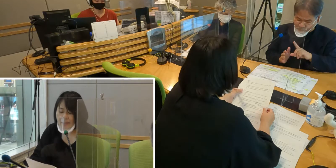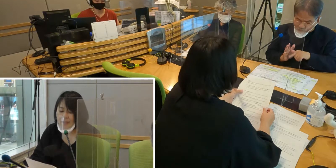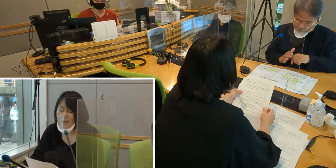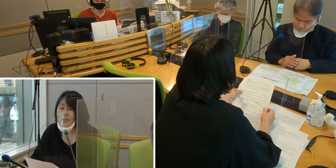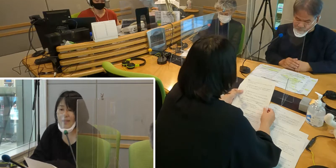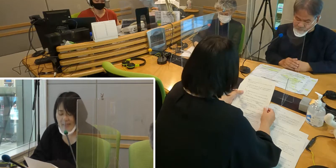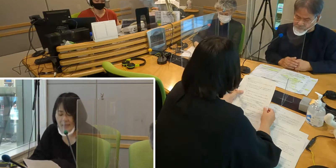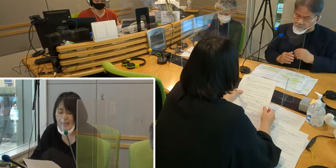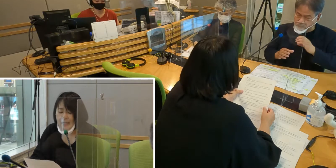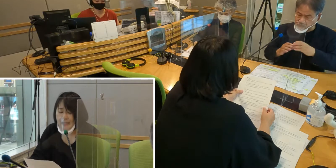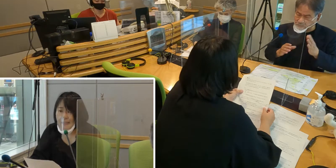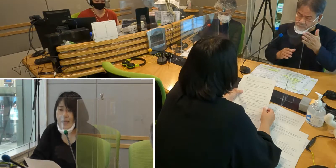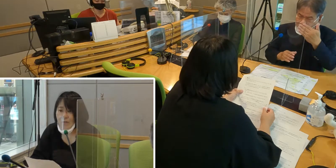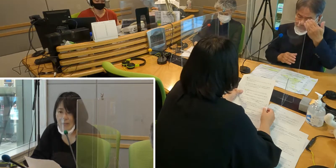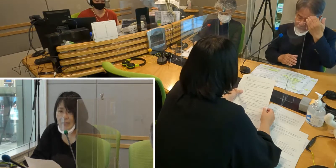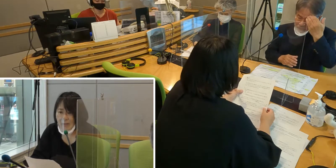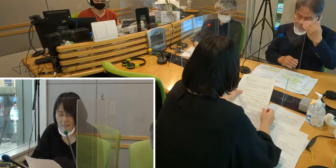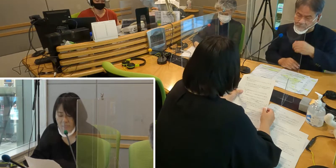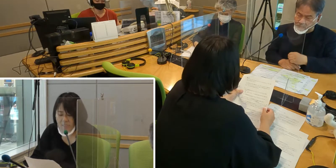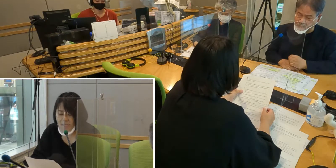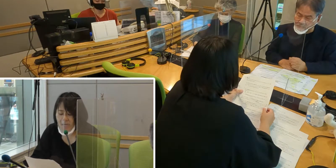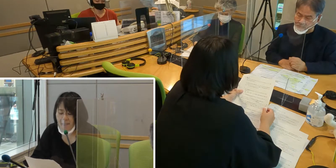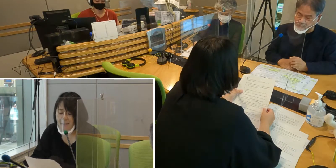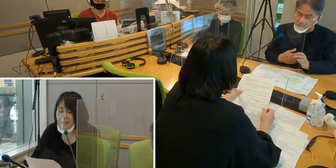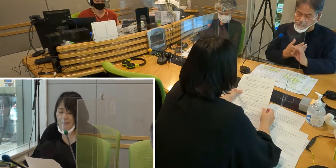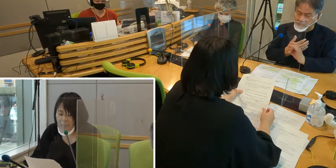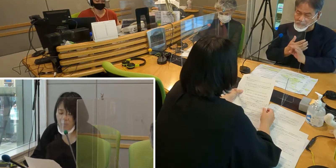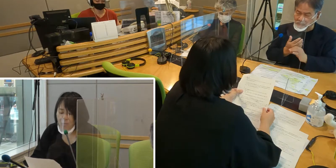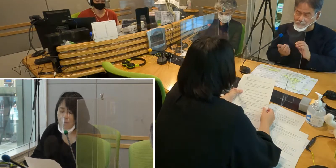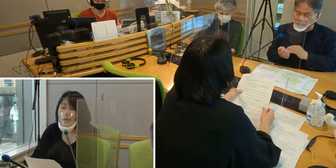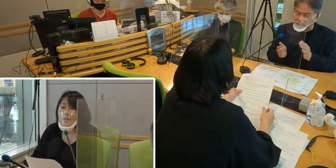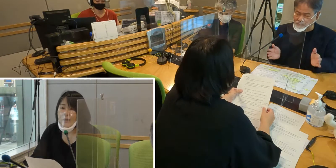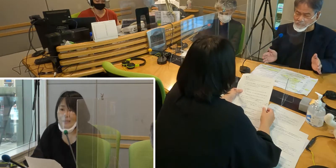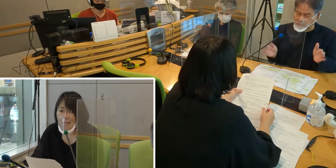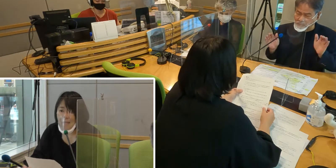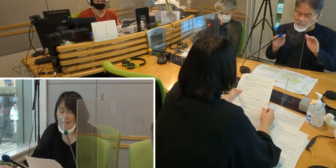その中で、以前は手話通訳が いなかったということがありました。